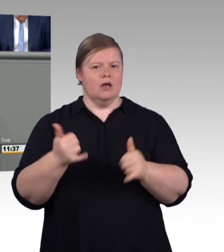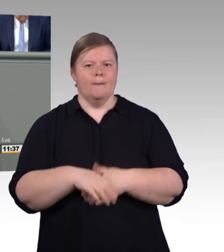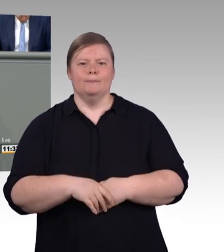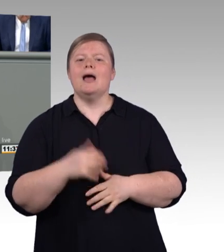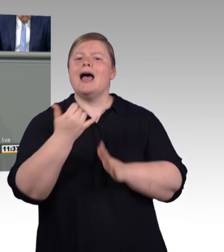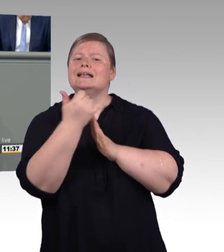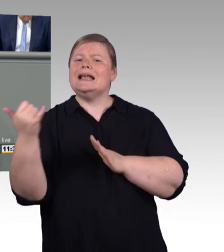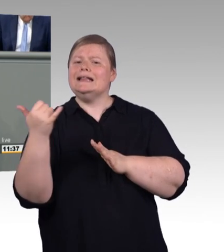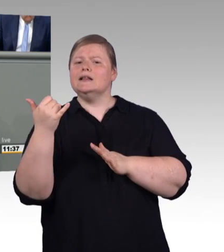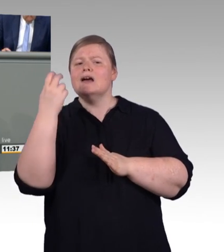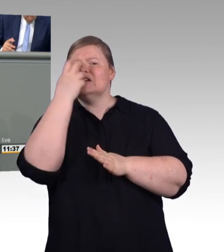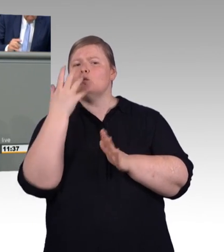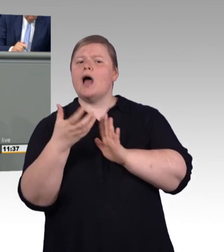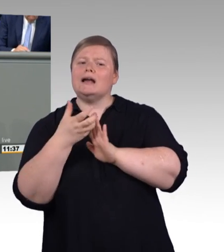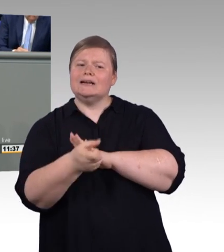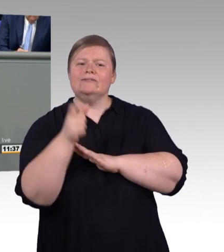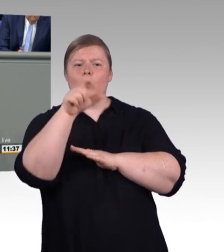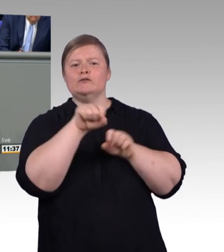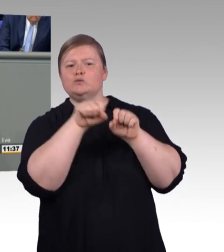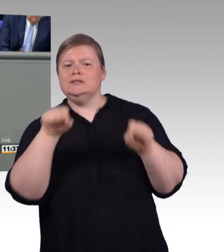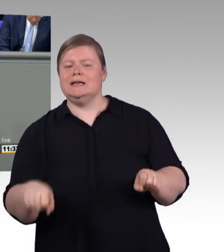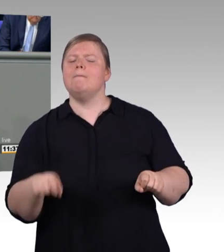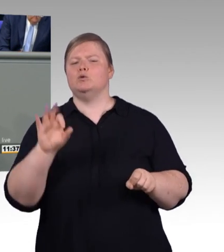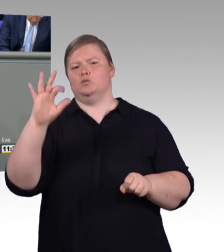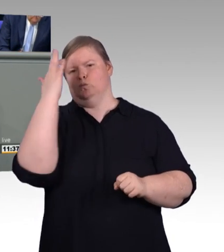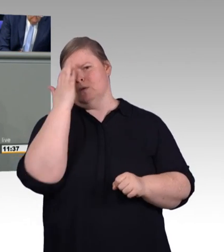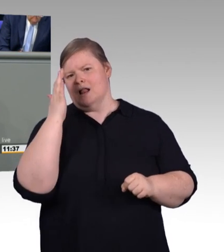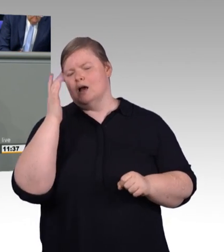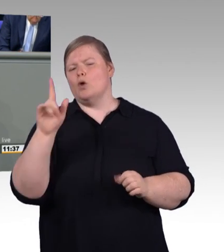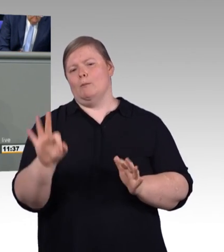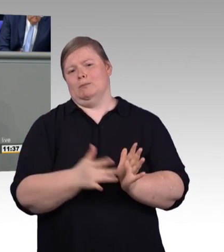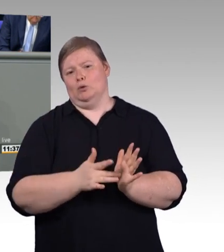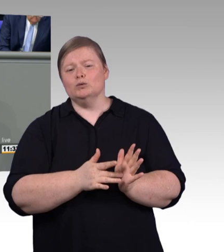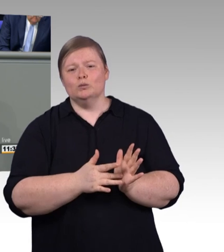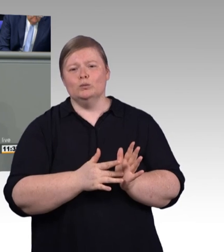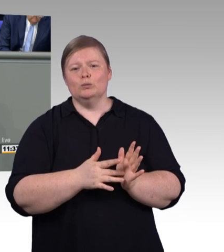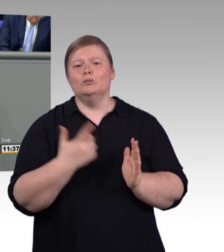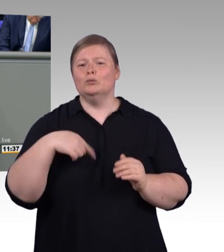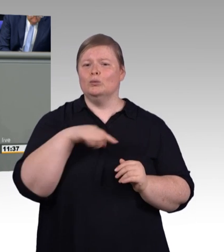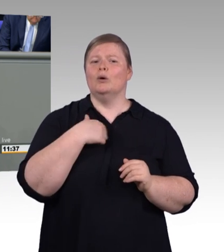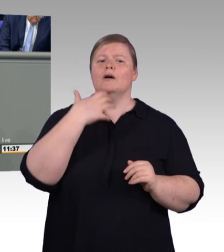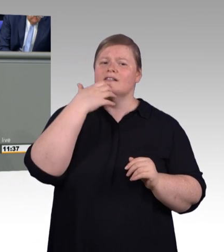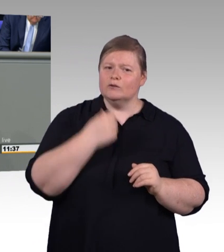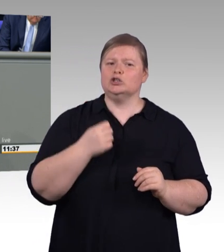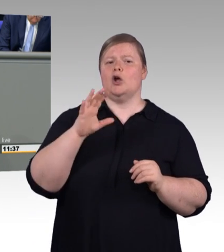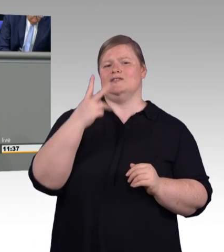Das erste ist die Einführung einer Mindestvergütung für Auszubildende. Klingt ja erstmal toll. Diese soll im ersten Ausbildungsjahr